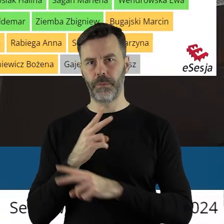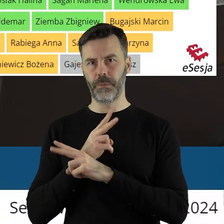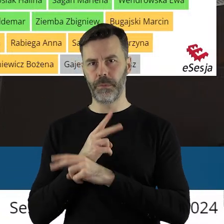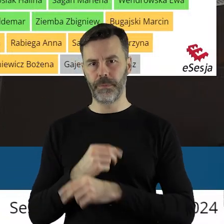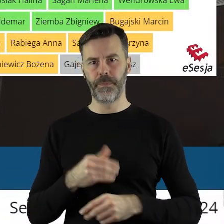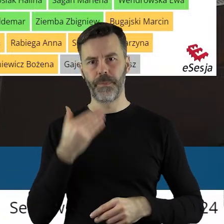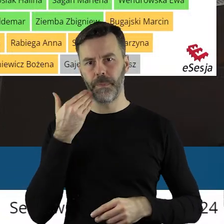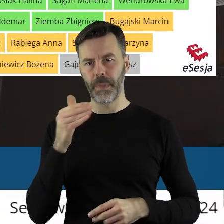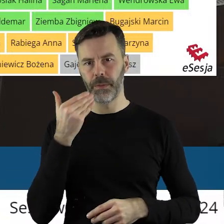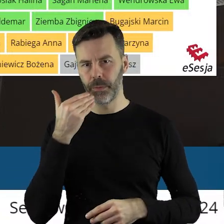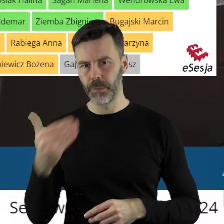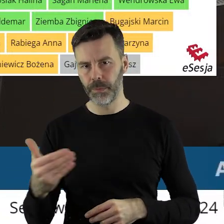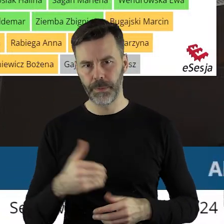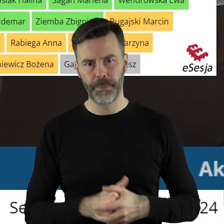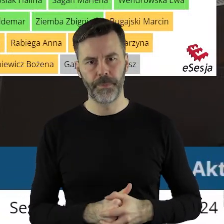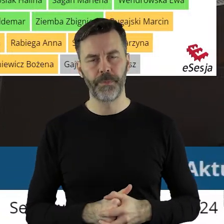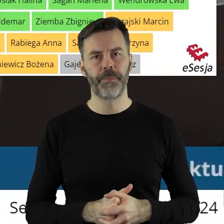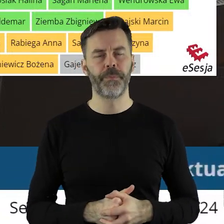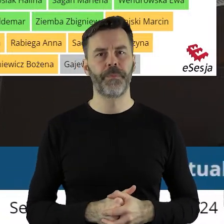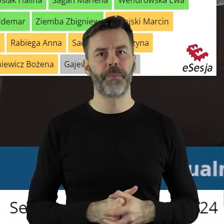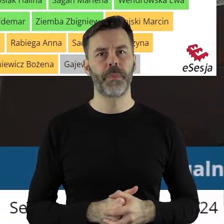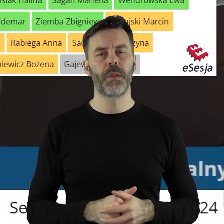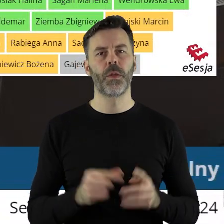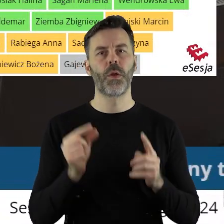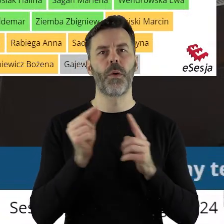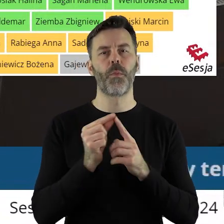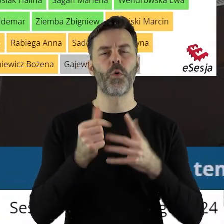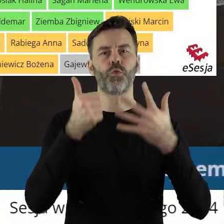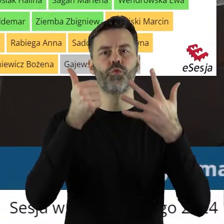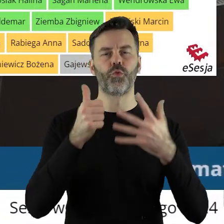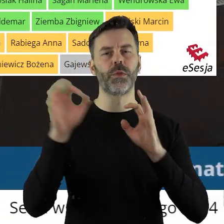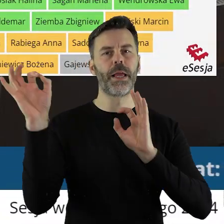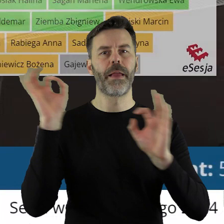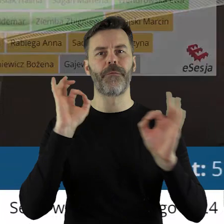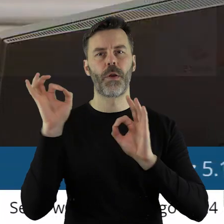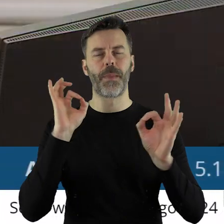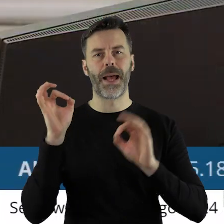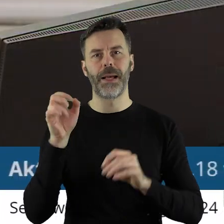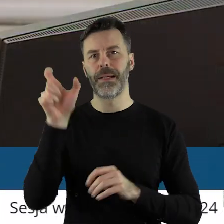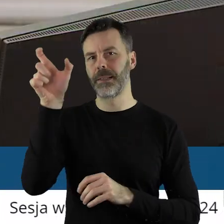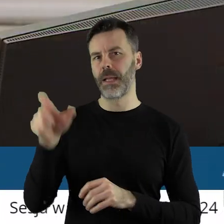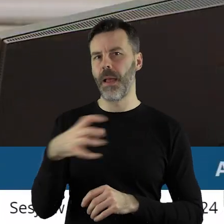Dziękuję państwu radnym. Przechodzimy do punktu 6 to jest informacja marszałka województwa